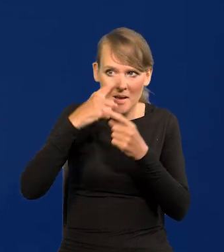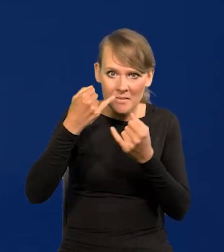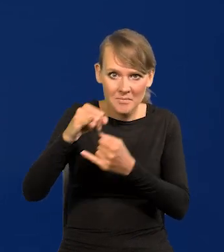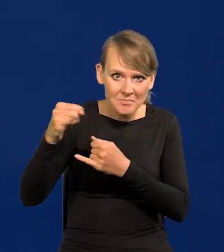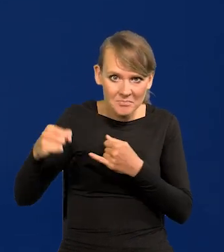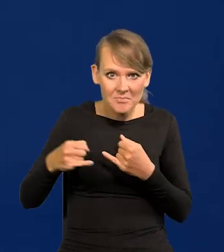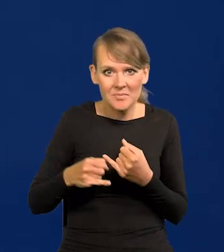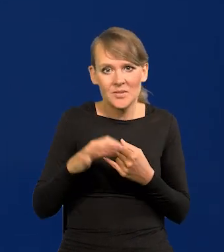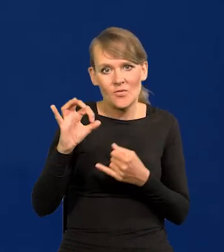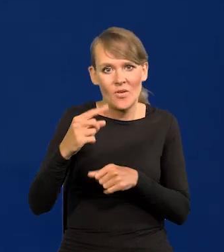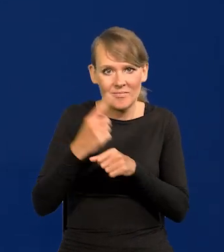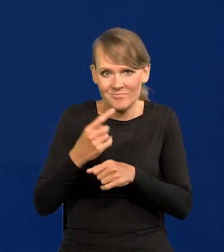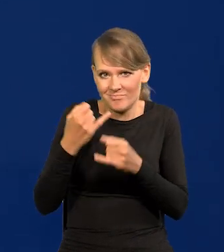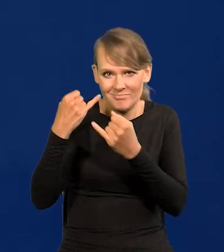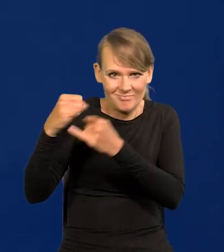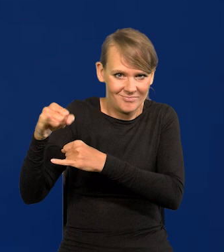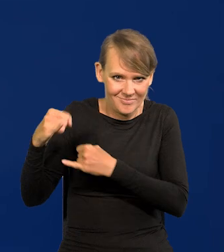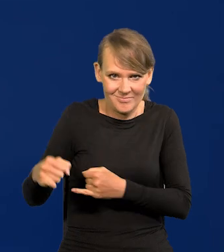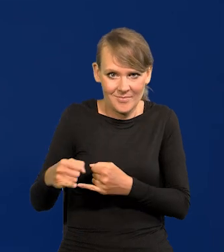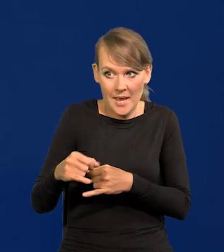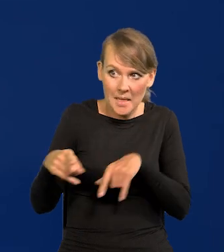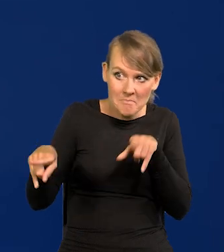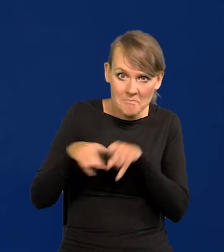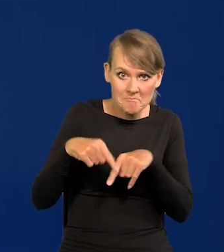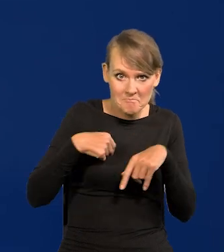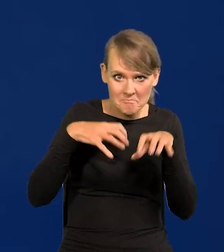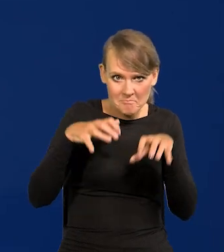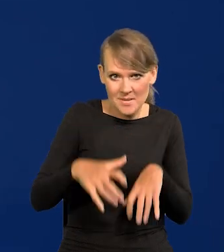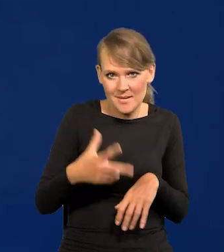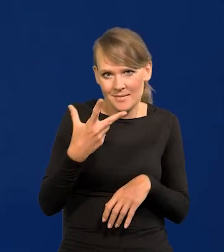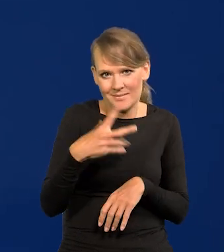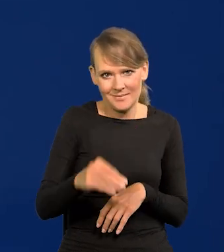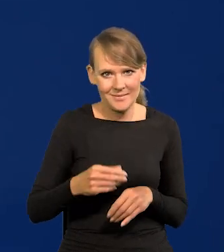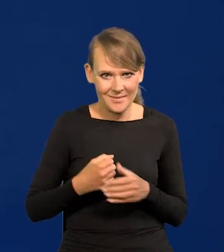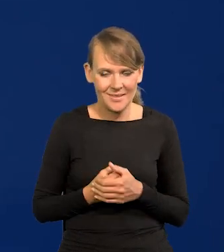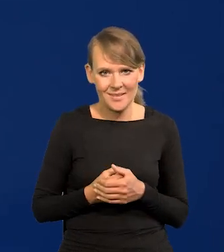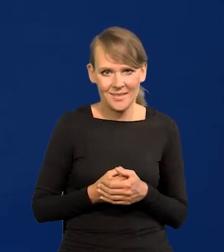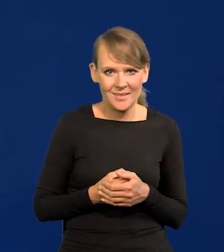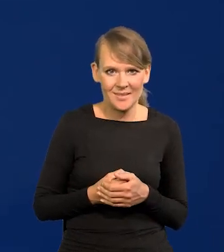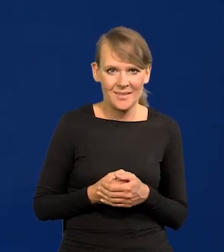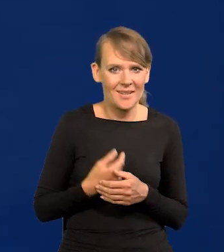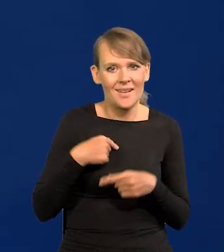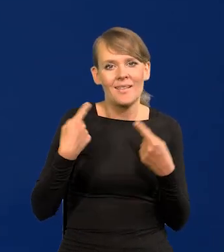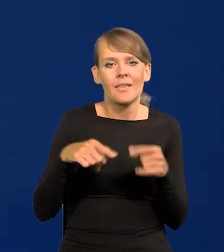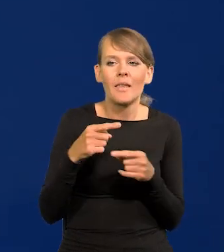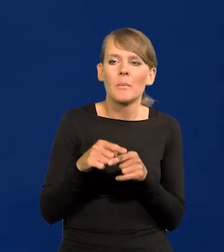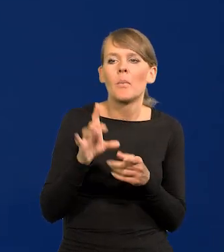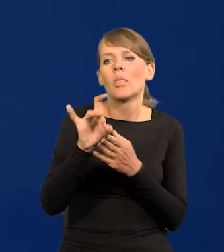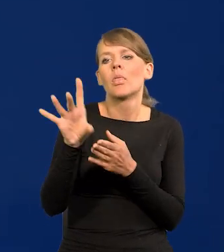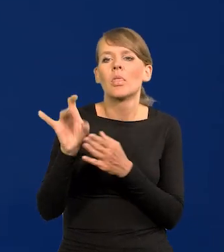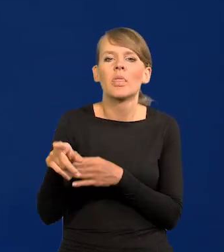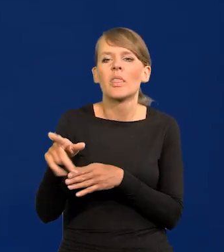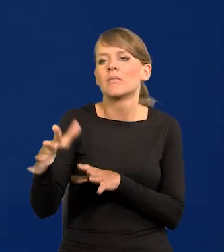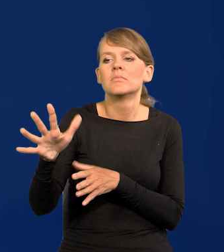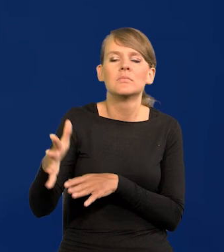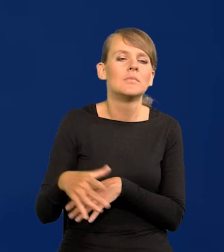Całkowicie nie takie jak Prezesa, tyle powiem, bo tu żadnych czystek nie robiłem ani nie wymieniałem składu.